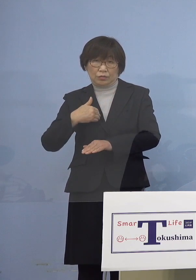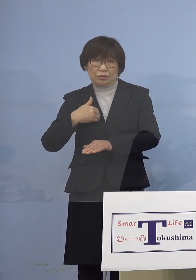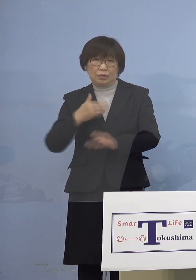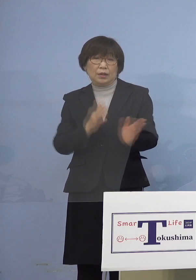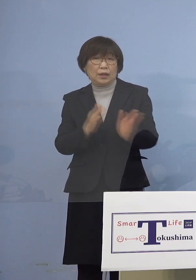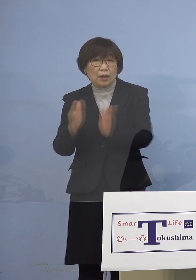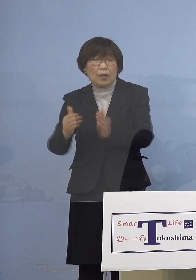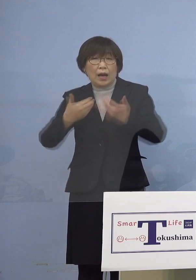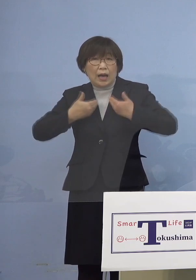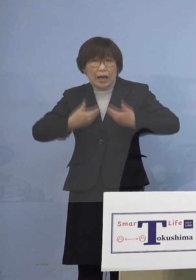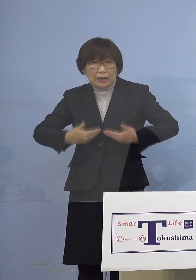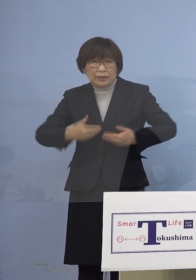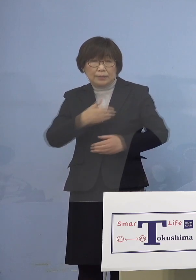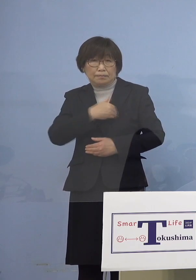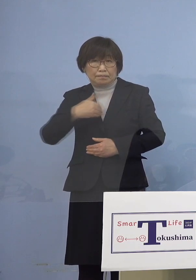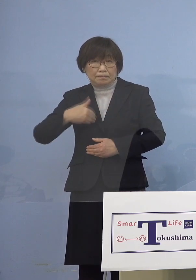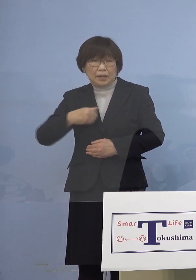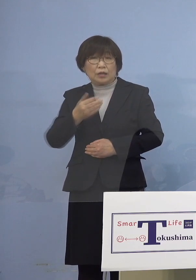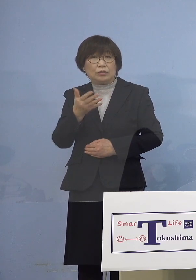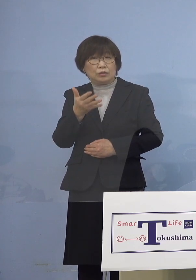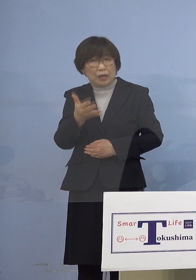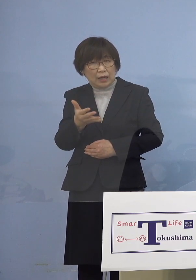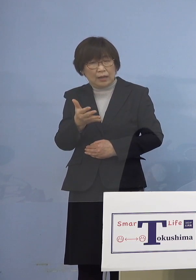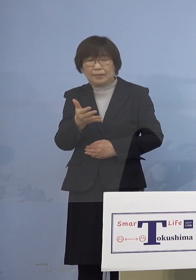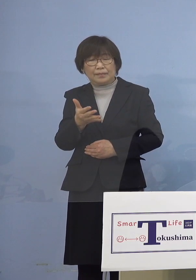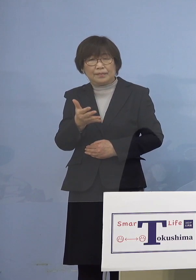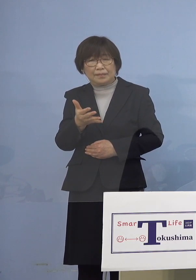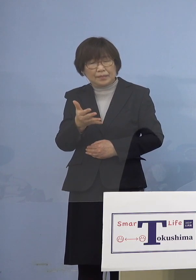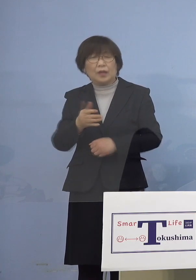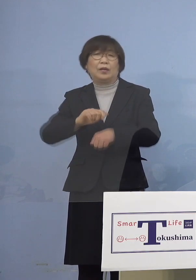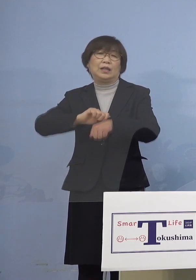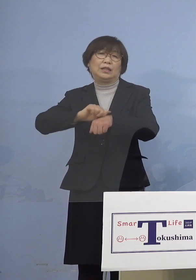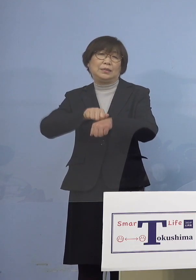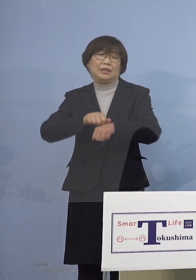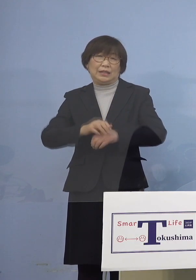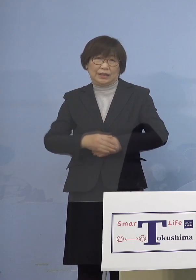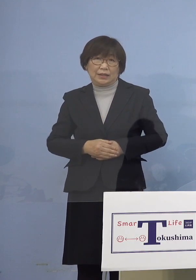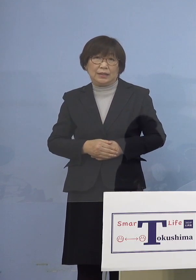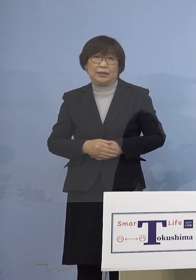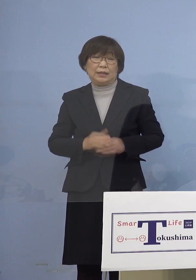ちょっと厳しいというのが 今申し上げたように一方で家庭内感染